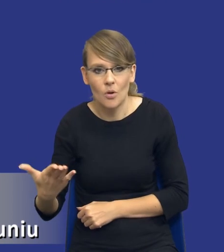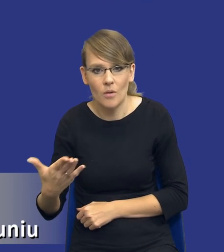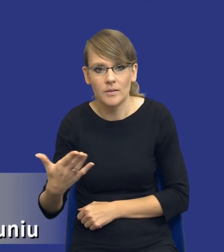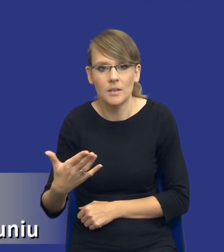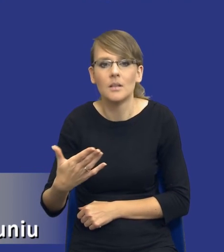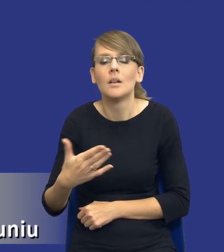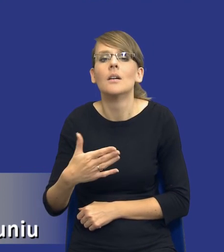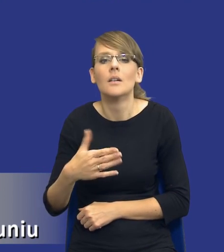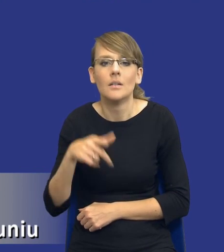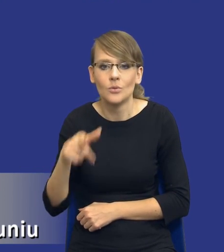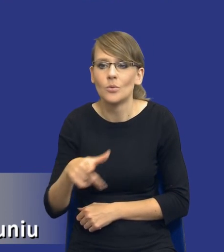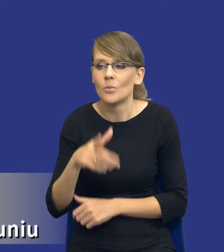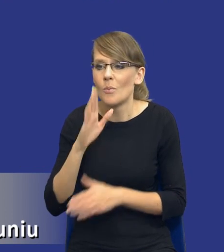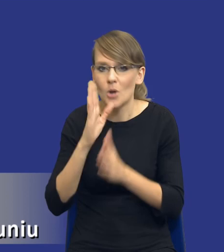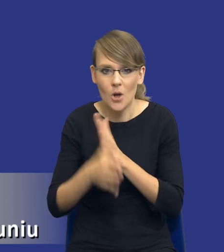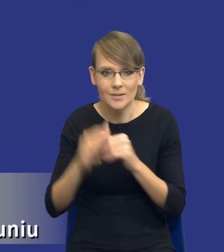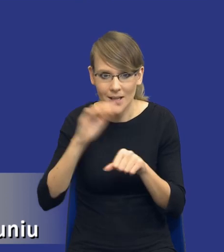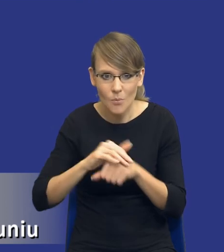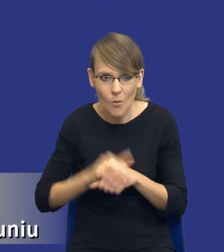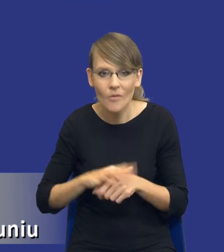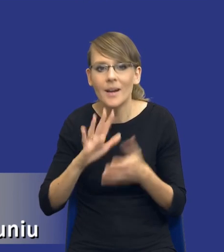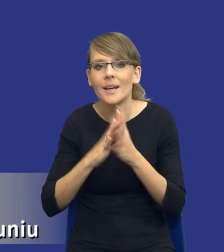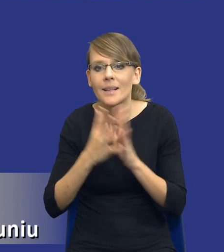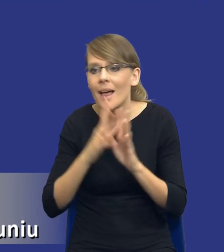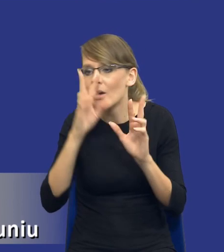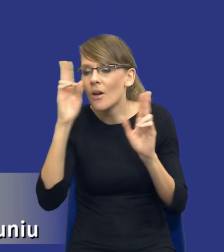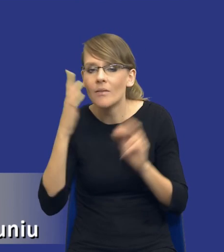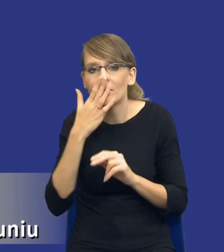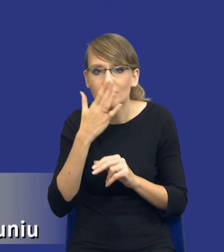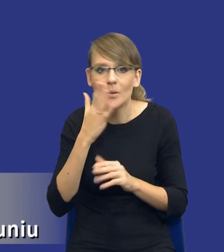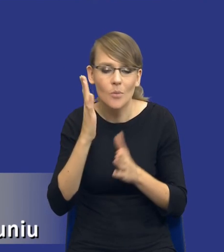w przypadku prostych zamówień rozeznanie rynku może polegać po prostu na analizie,